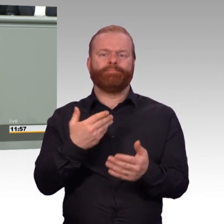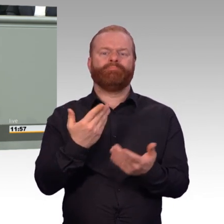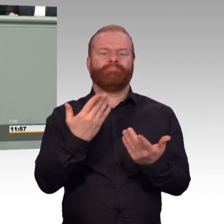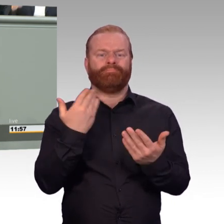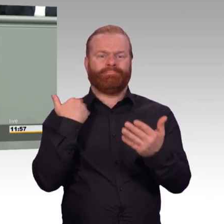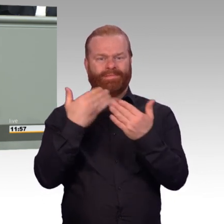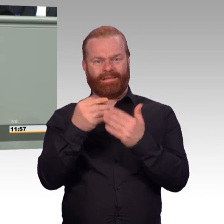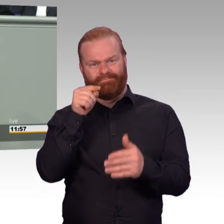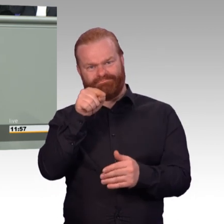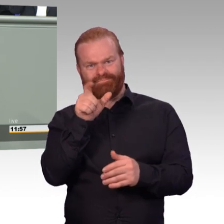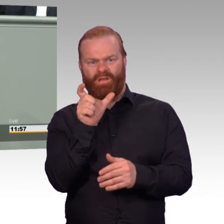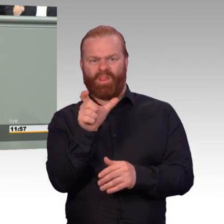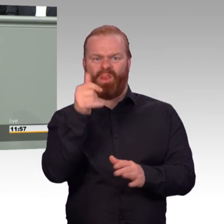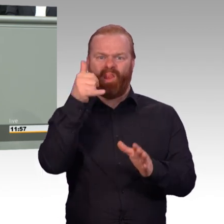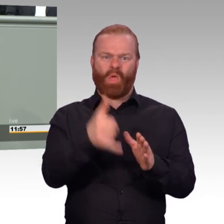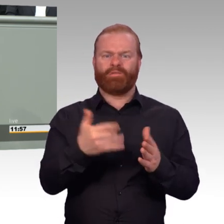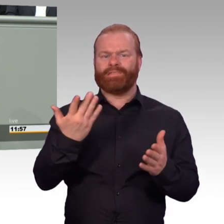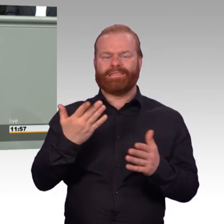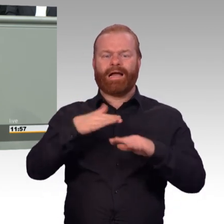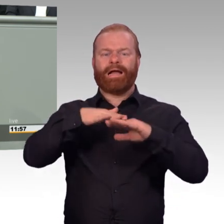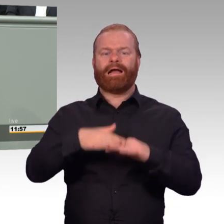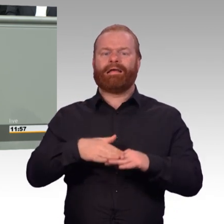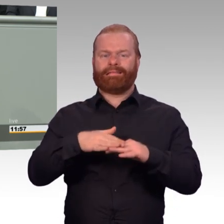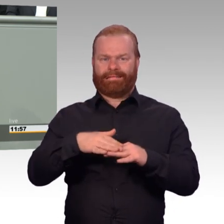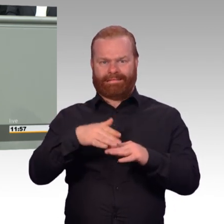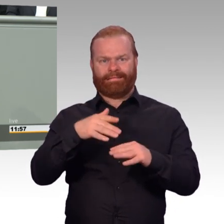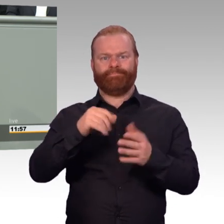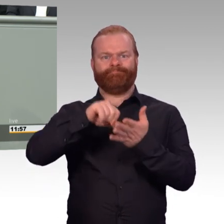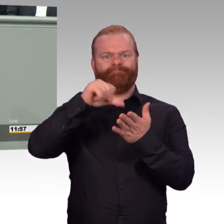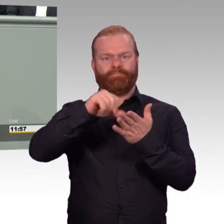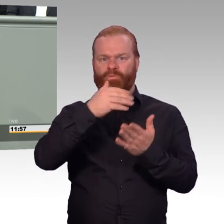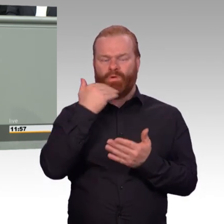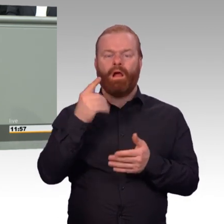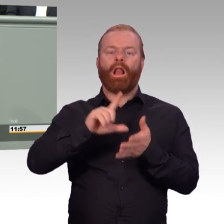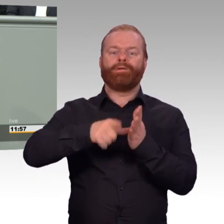Sondern bei der Rente ist zum Schluss ganz, ganz wichtig, wie lange Zeit man eingezahlt hat.